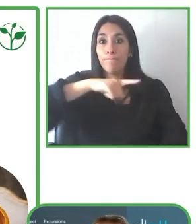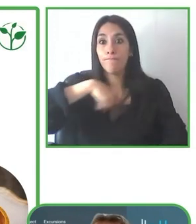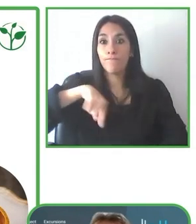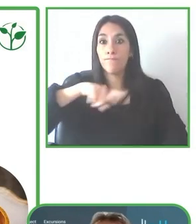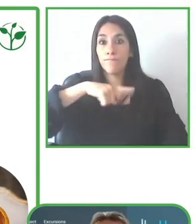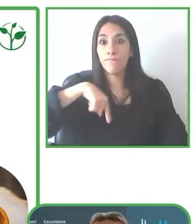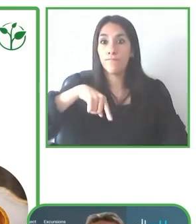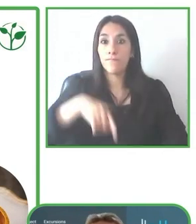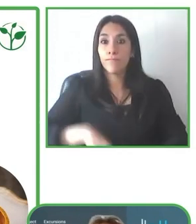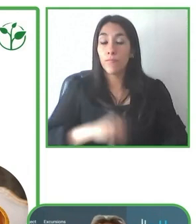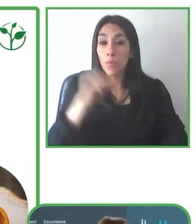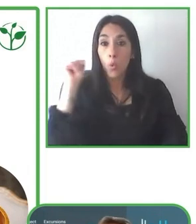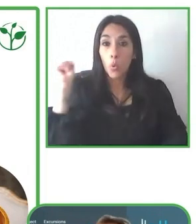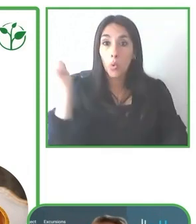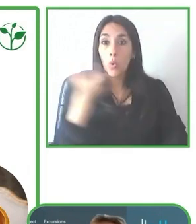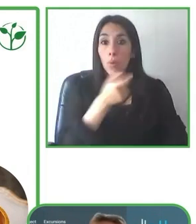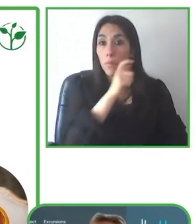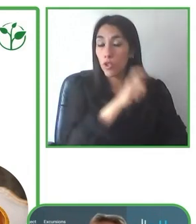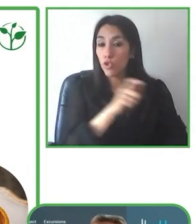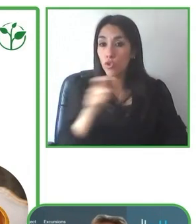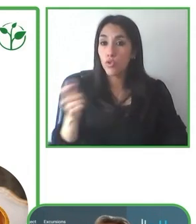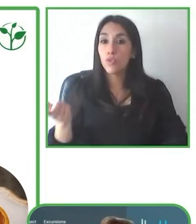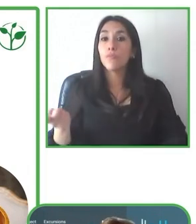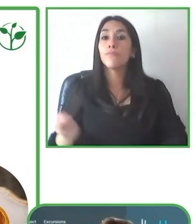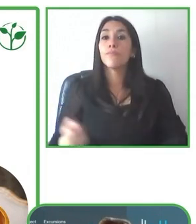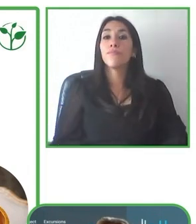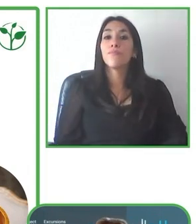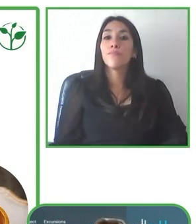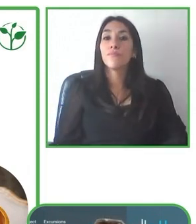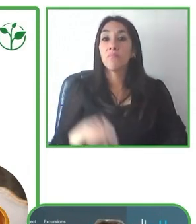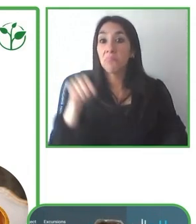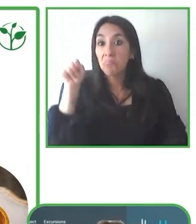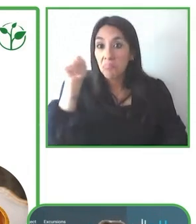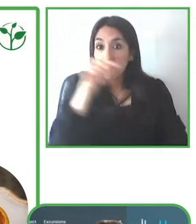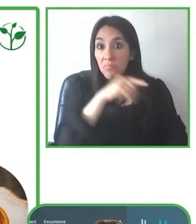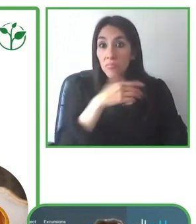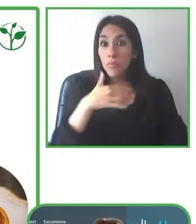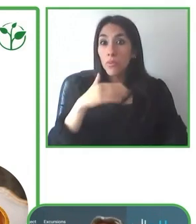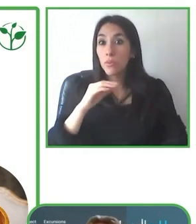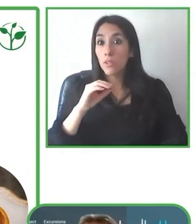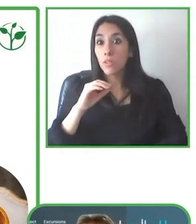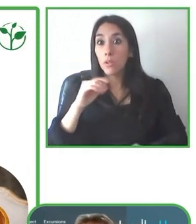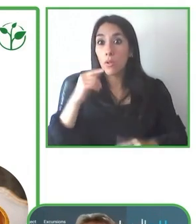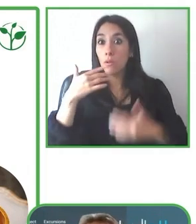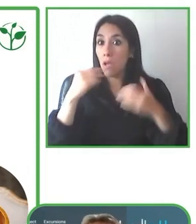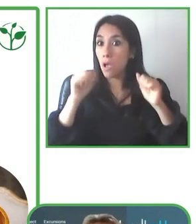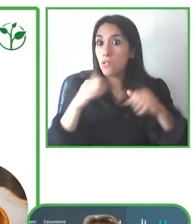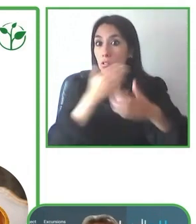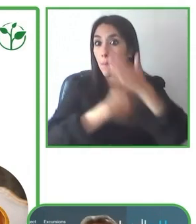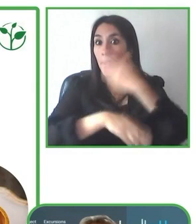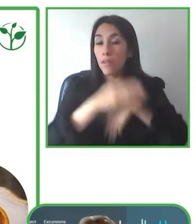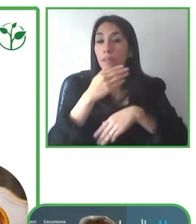experiencias tan memorables adaptando los tours a las condiciones específicas de cada